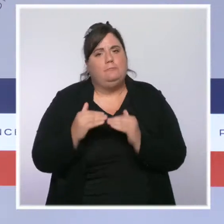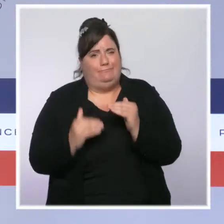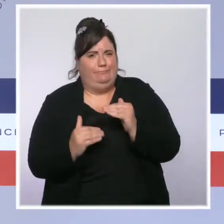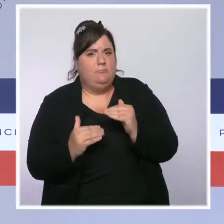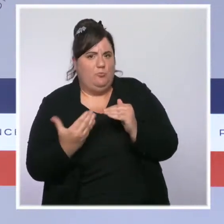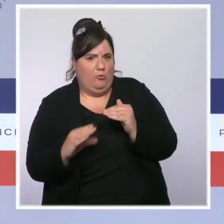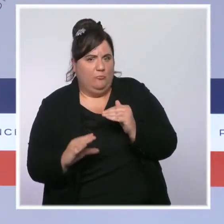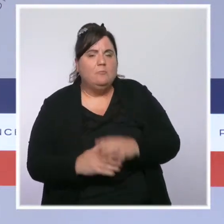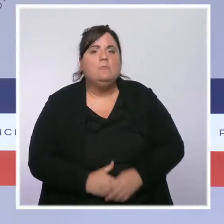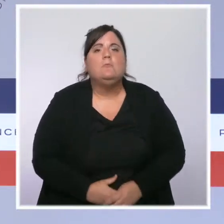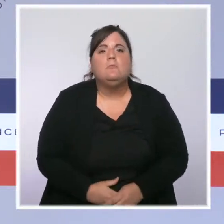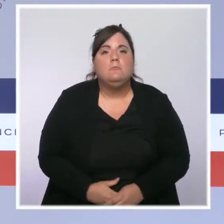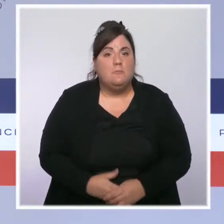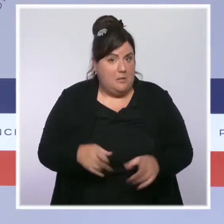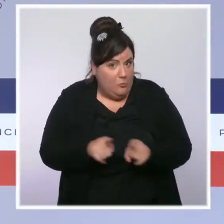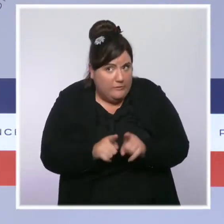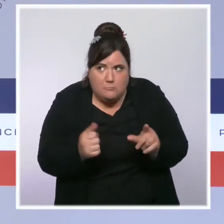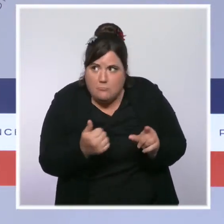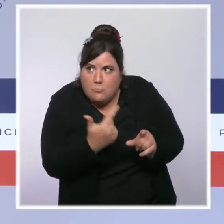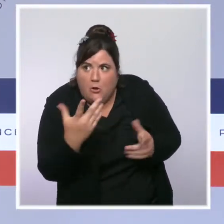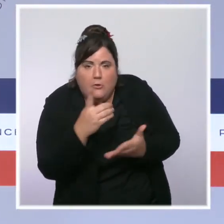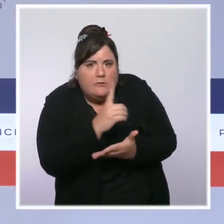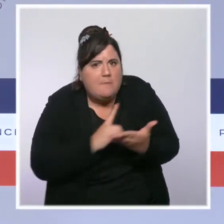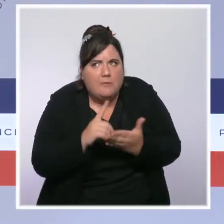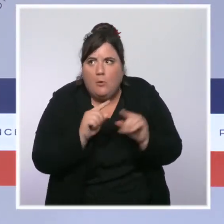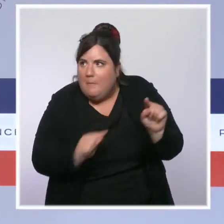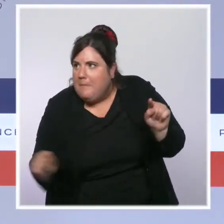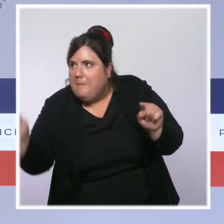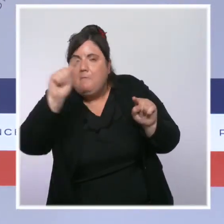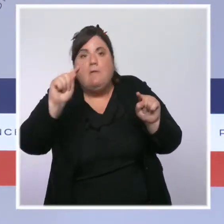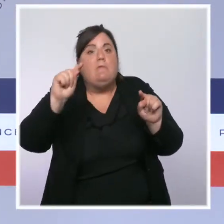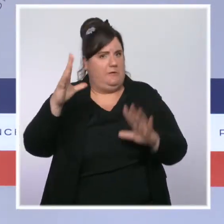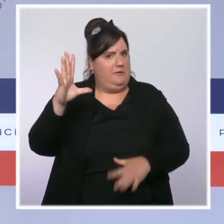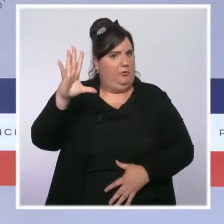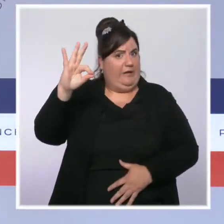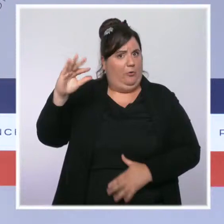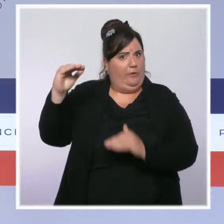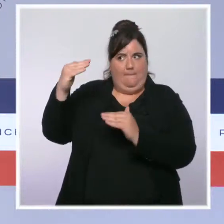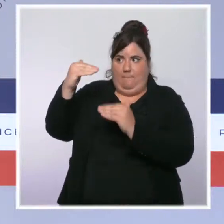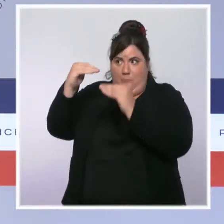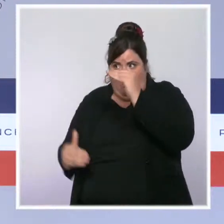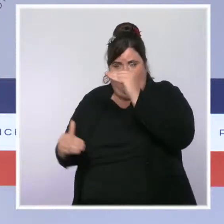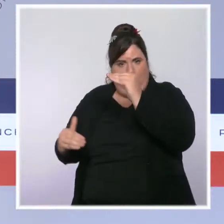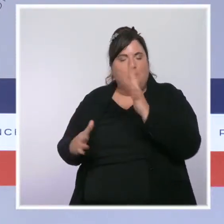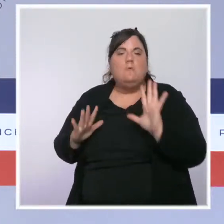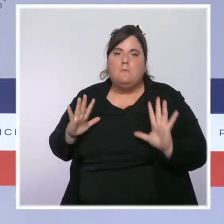des 50 pour 100 000 habitants. Désormais, le taux d'incidence dépasse le seuil d'alerte maximale